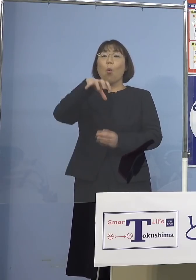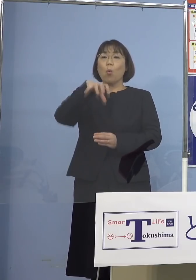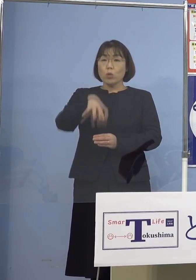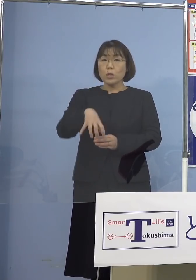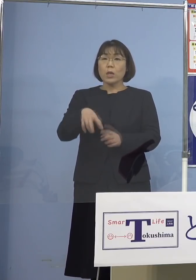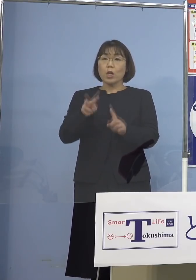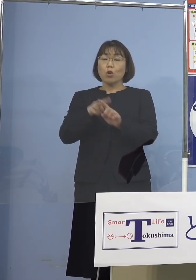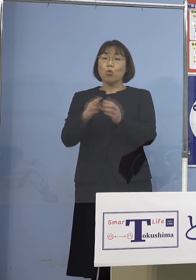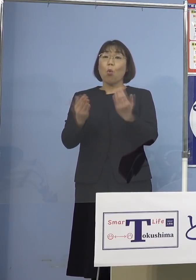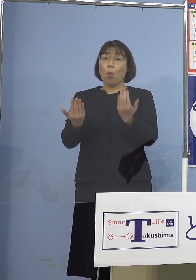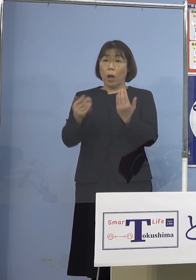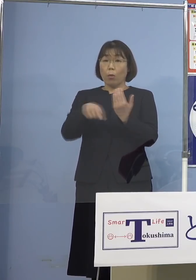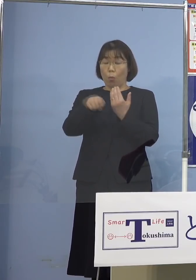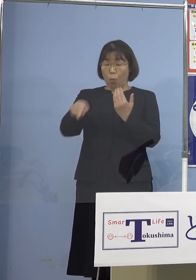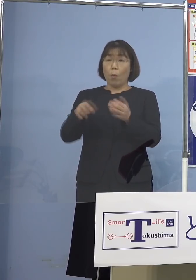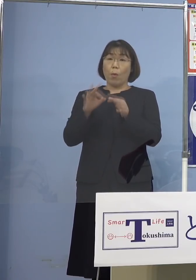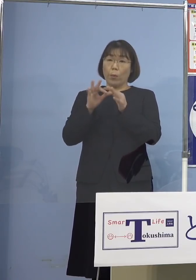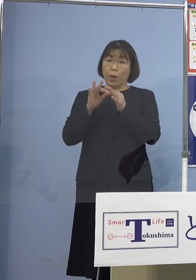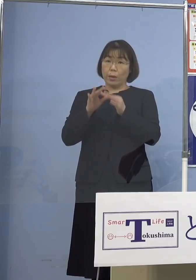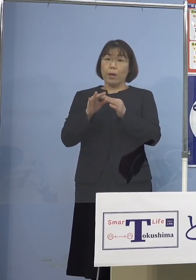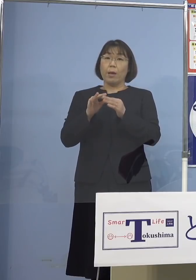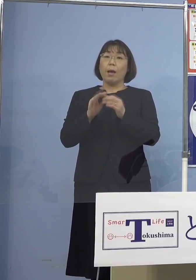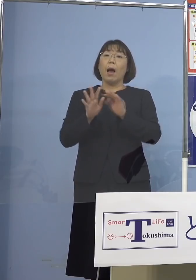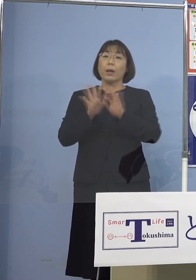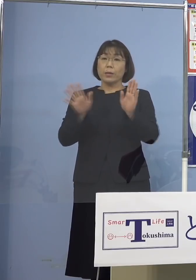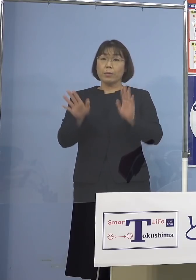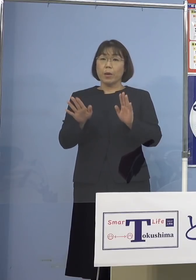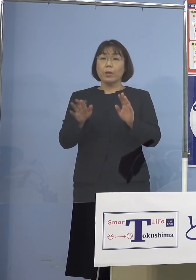様々な対策はとる訳ですが この数といった点ですね